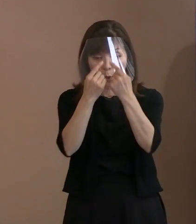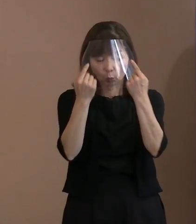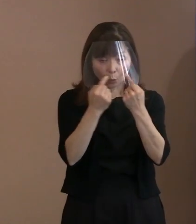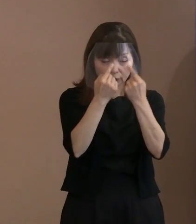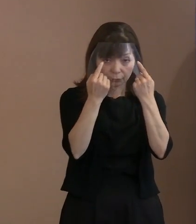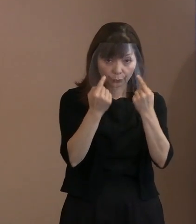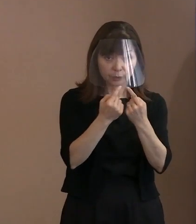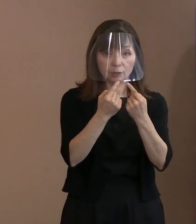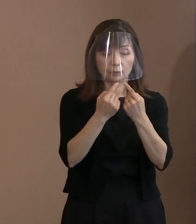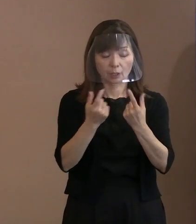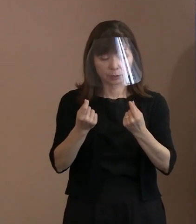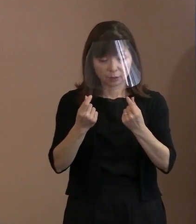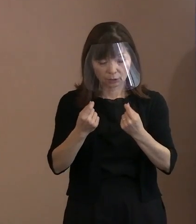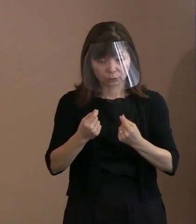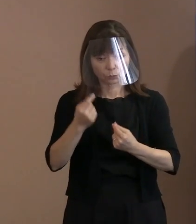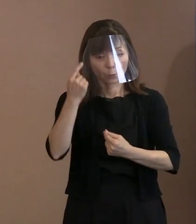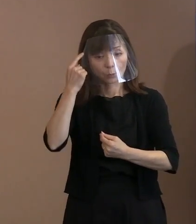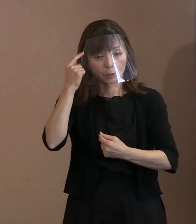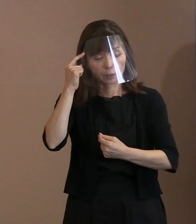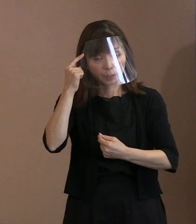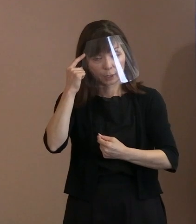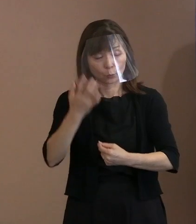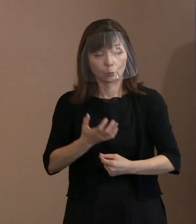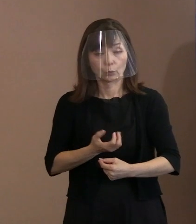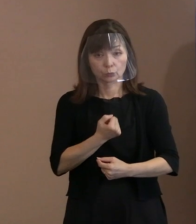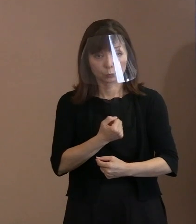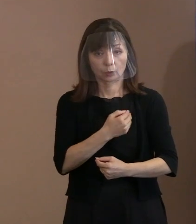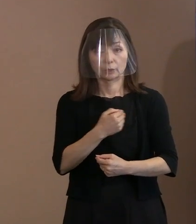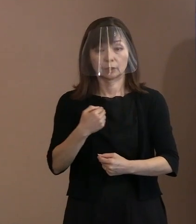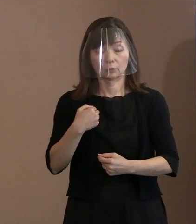考え方ができると､ そんな思いも込めております｡